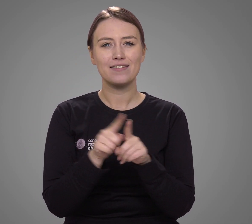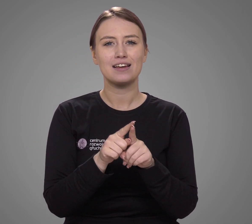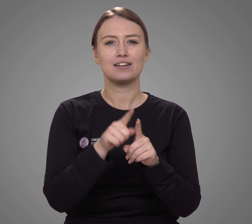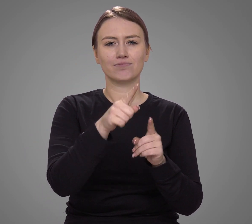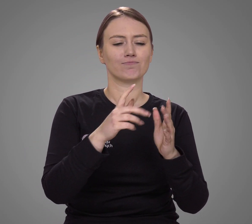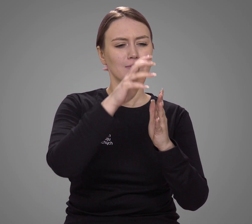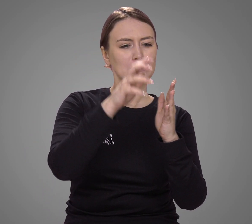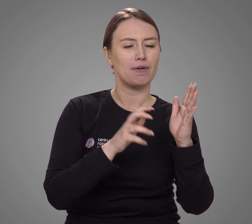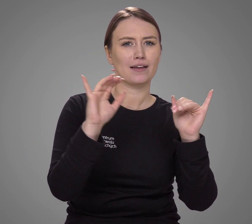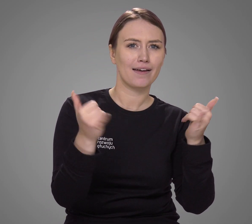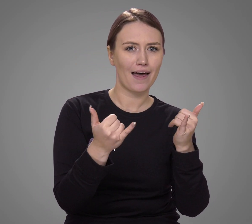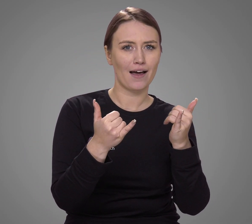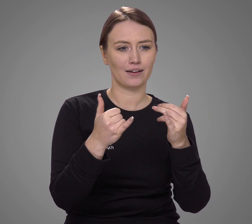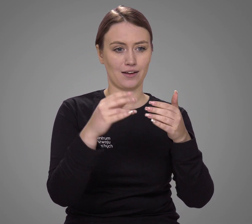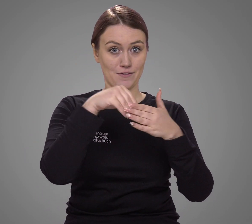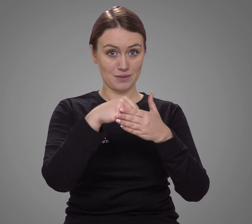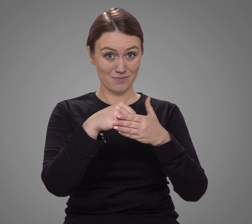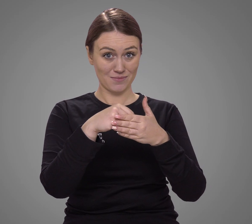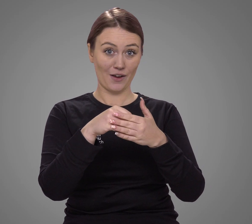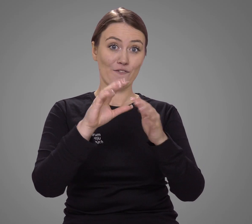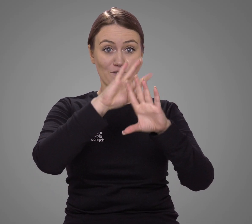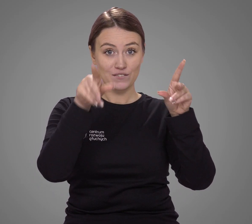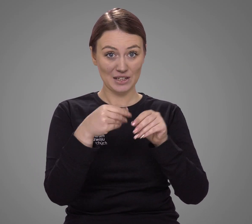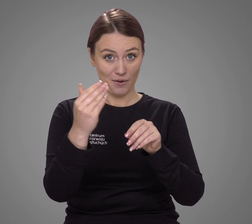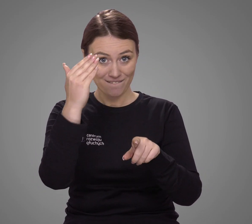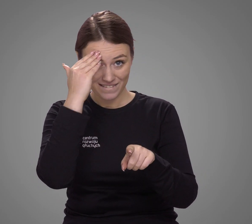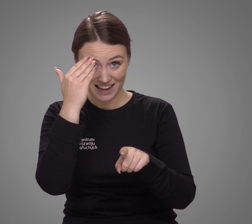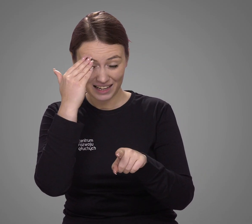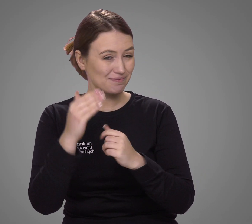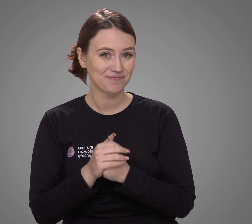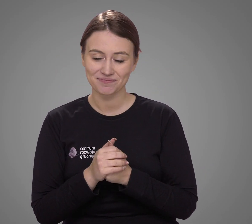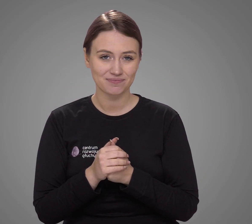a metodologia spisu nie pozwala na odkrycie różnych niuansów.